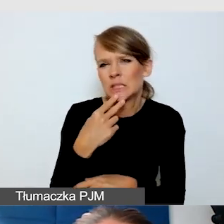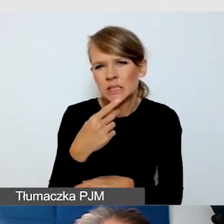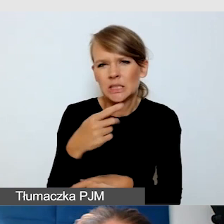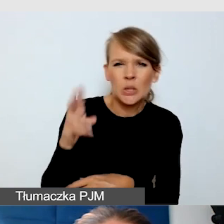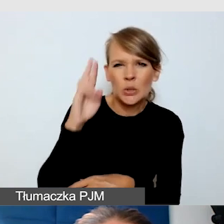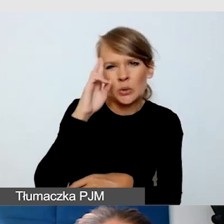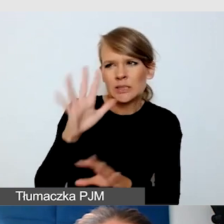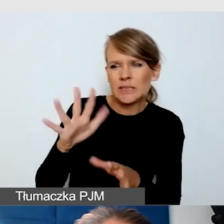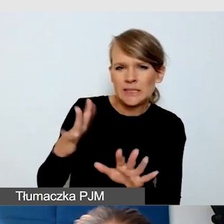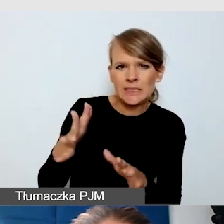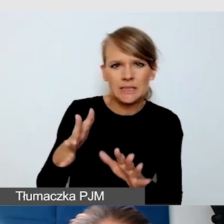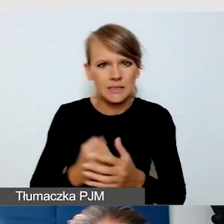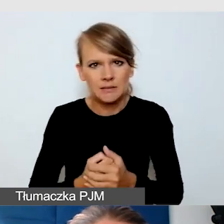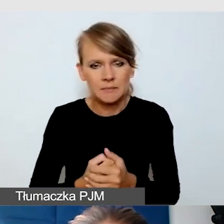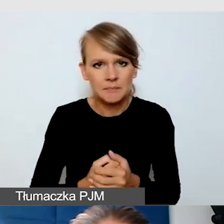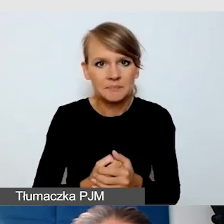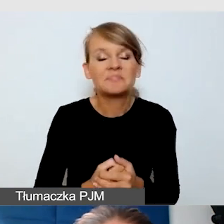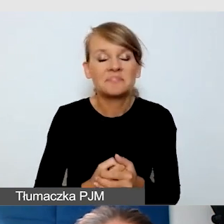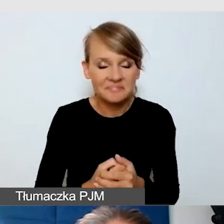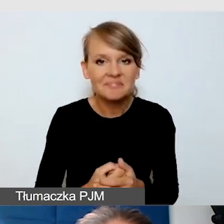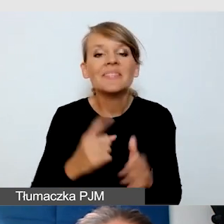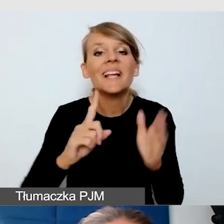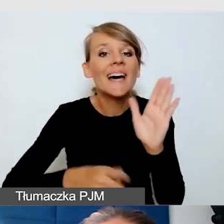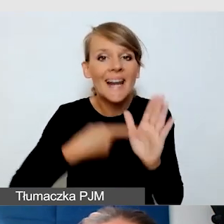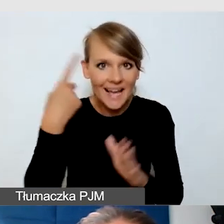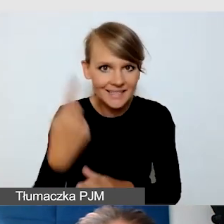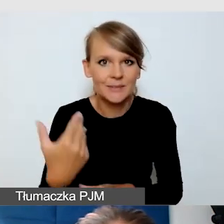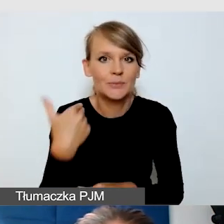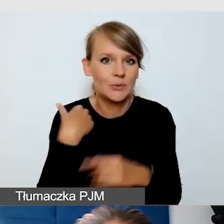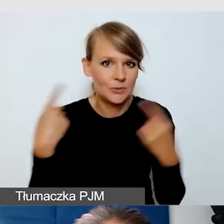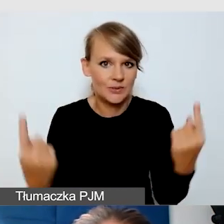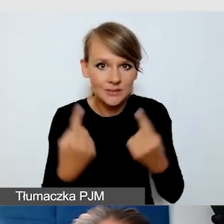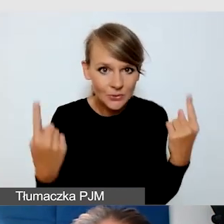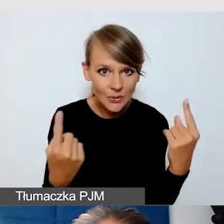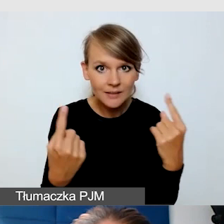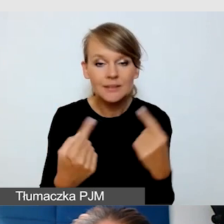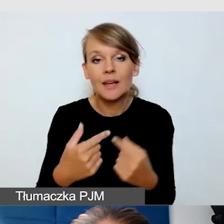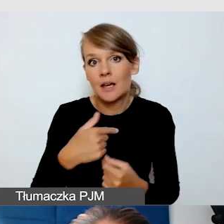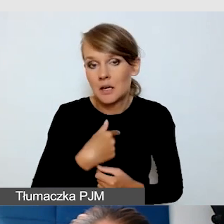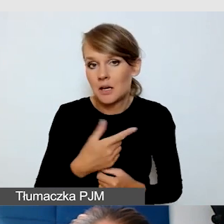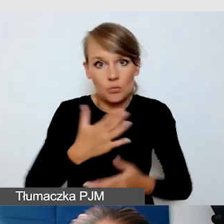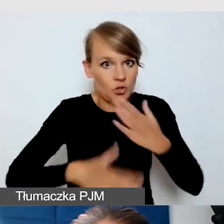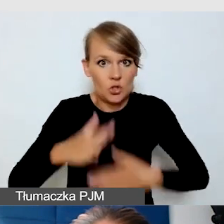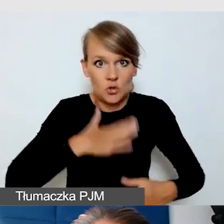Ja miałam raz takie wydarzenie, zresztą też mnie to bardzo ucieszyło, że dostałam informację zwrotną od Głuchych,